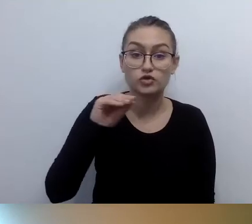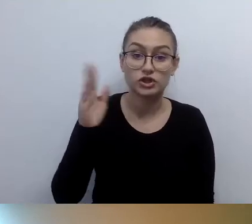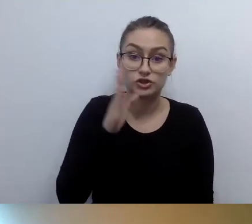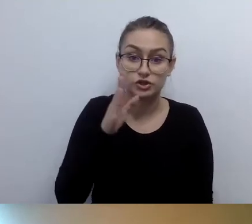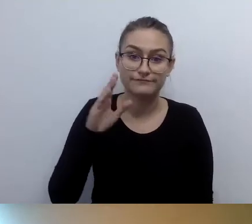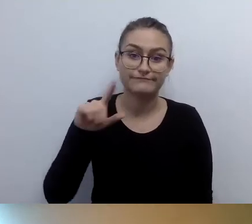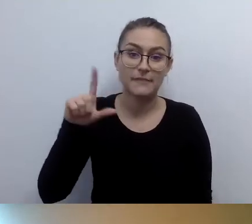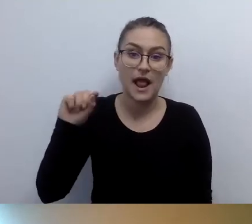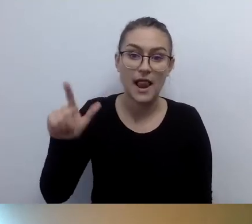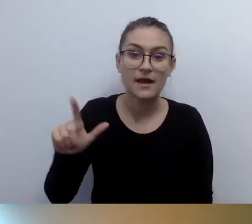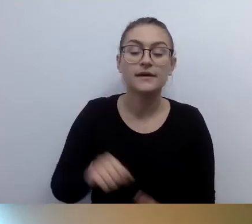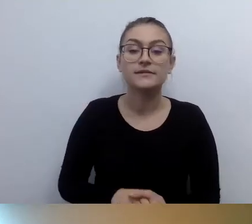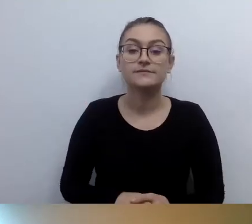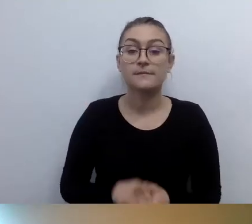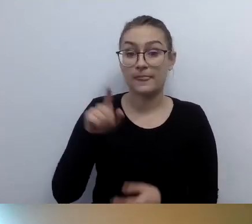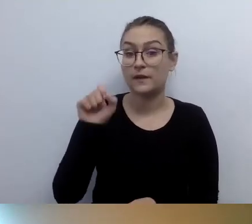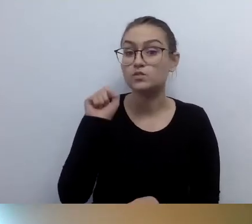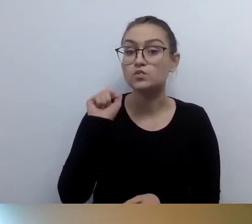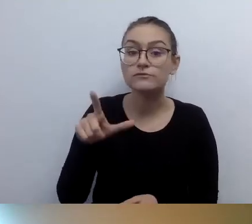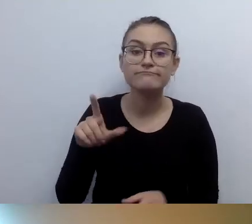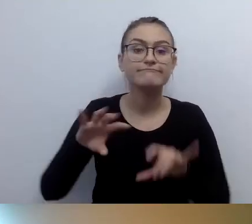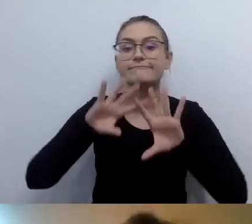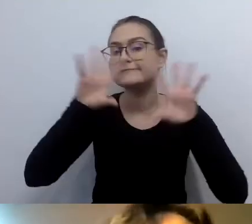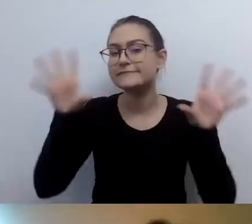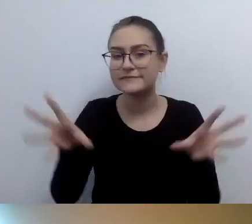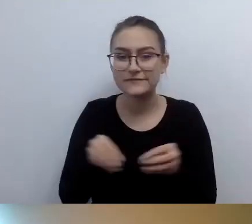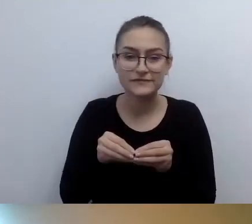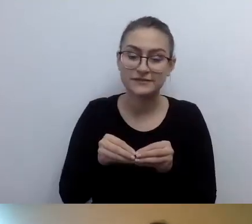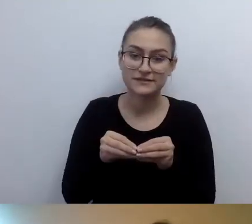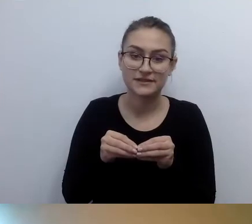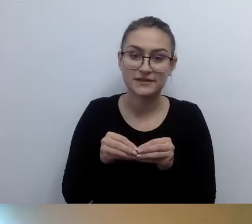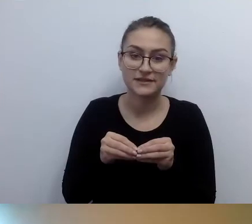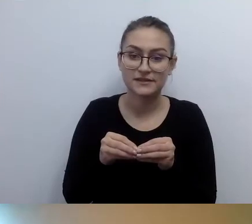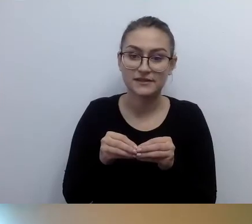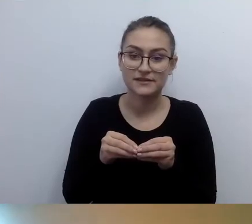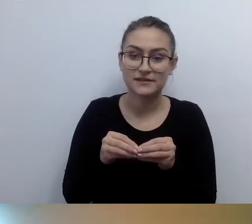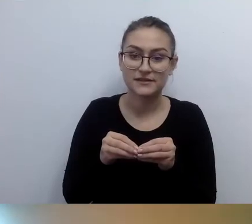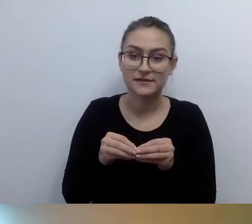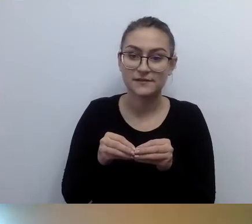zbieramy wszystkie funkcjonujące do tej pory pętle.